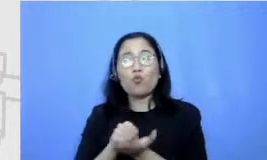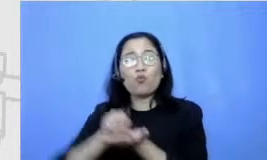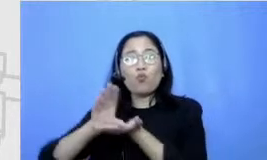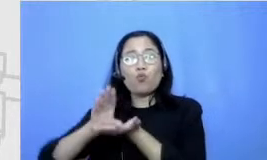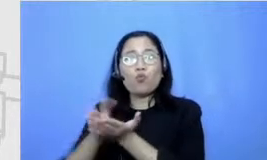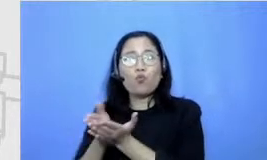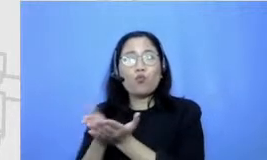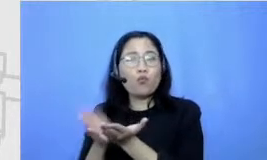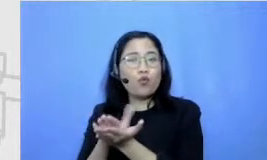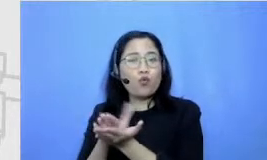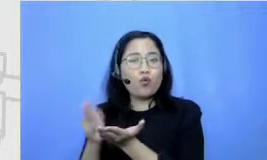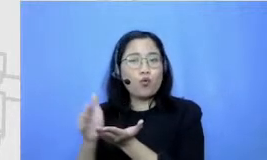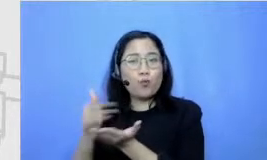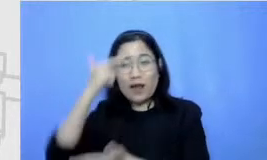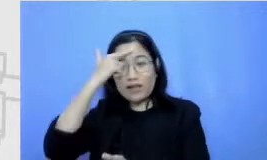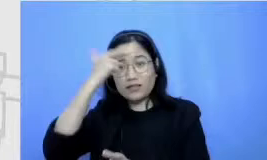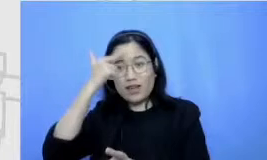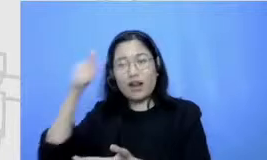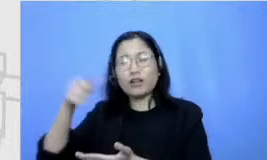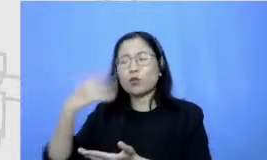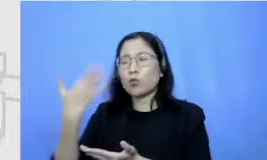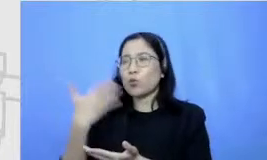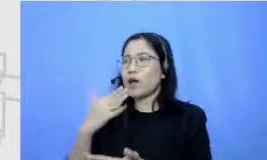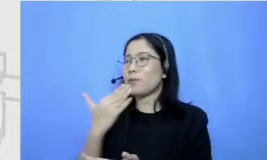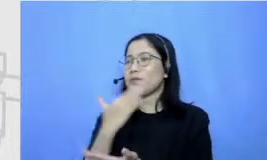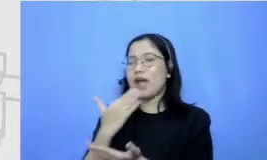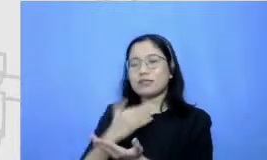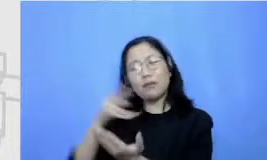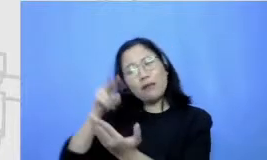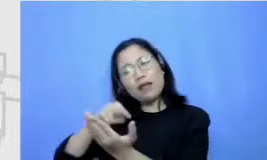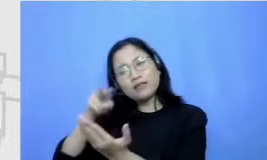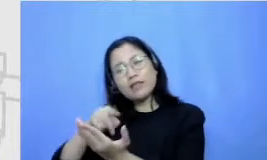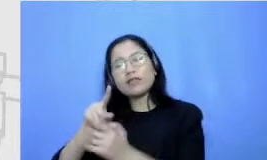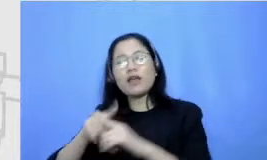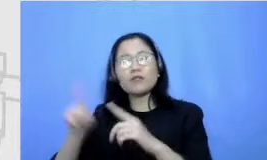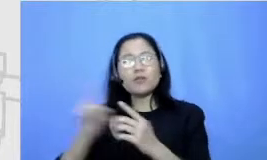ya Karena Terbiasa membaca gitu jadi Dibaca juga cuma kan kenikmatannya bedanya sama baca buku